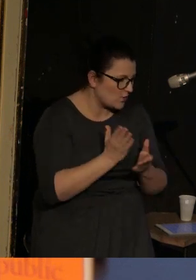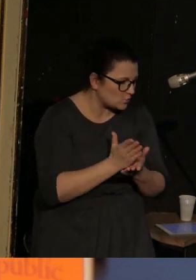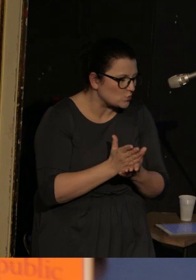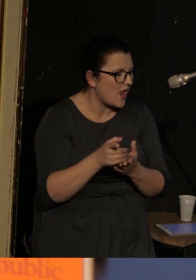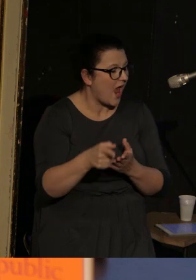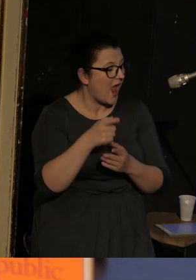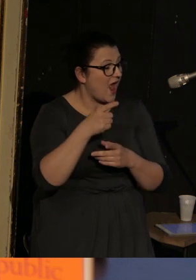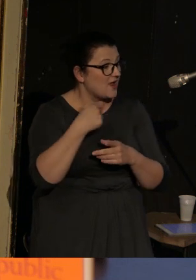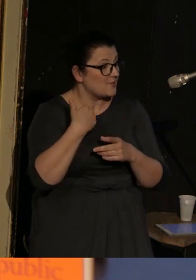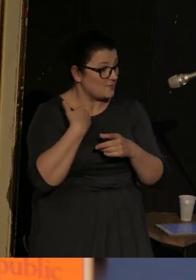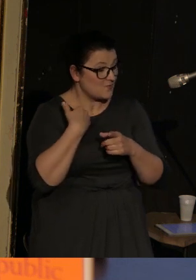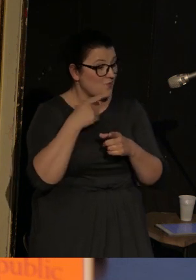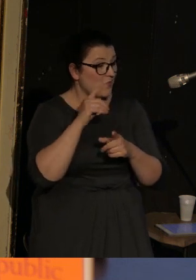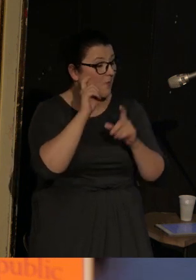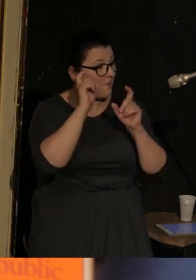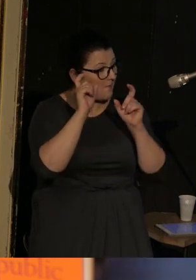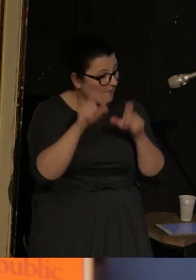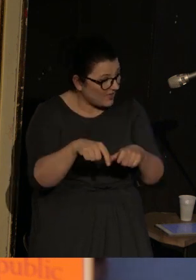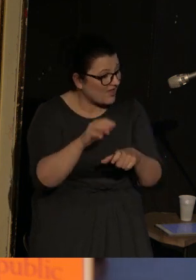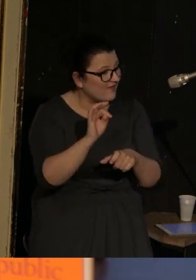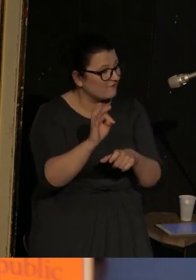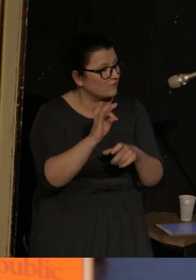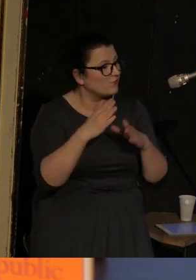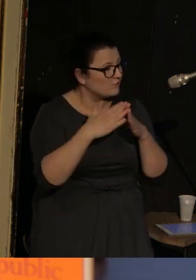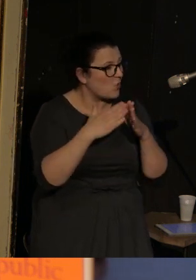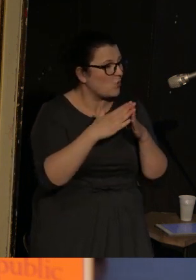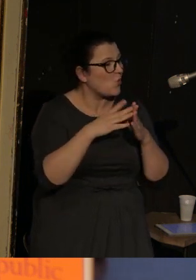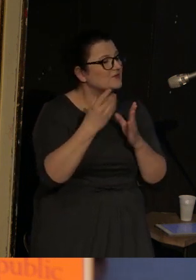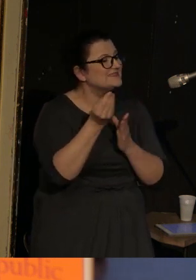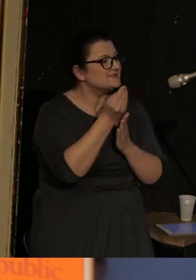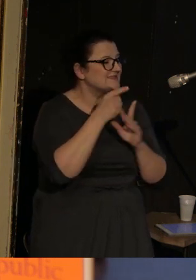za to, że znaleziono u niej symbolikę państwową ukraińską została przywiązana do słupa